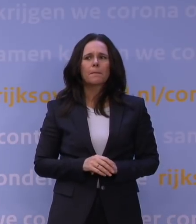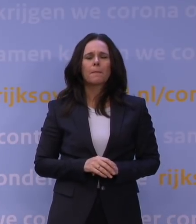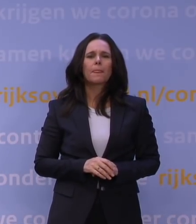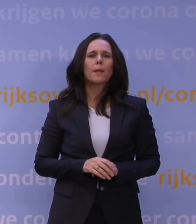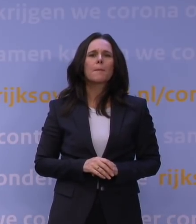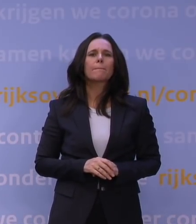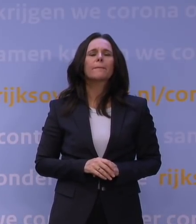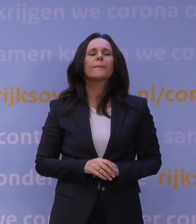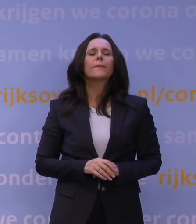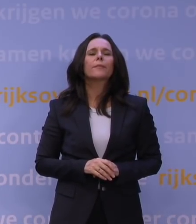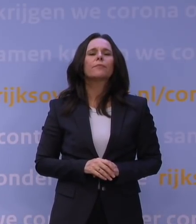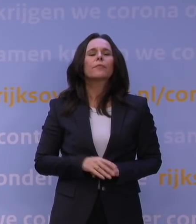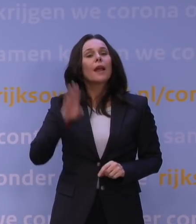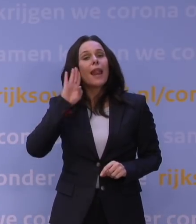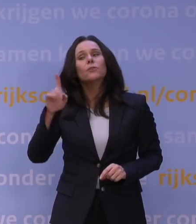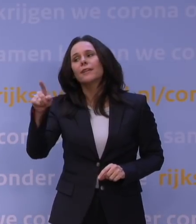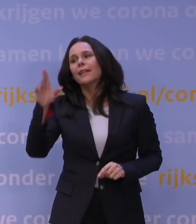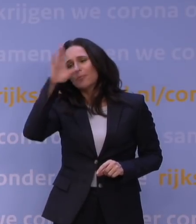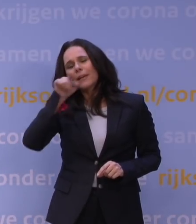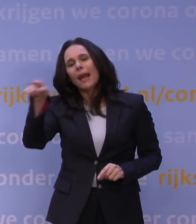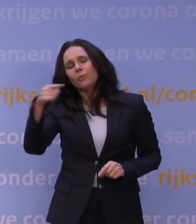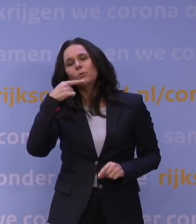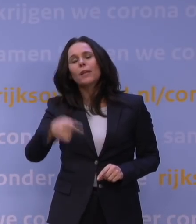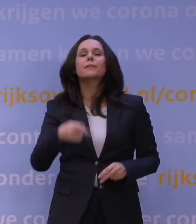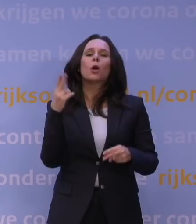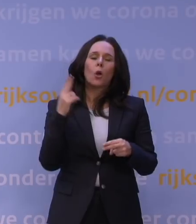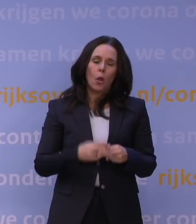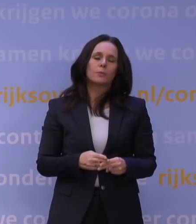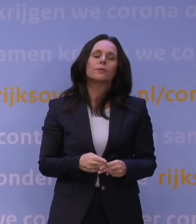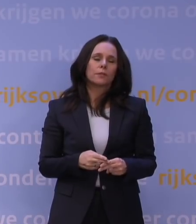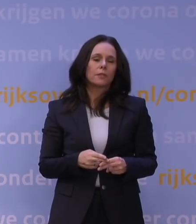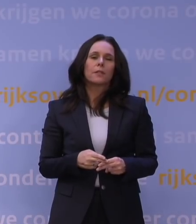Luister, ik snap heel goed wat u zegt, en het is waar dat bijvoorbeeld het pakket van begin november